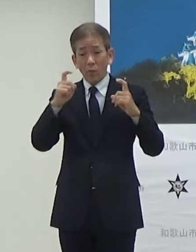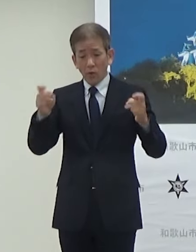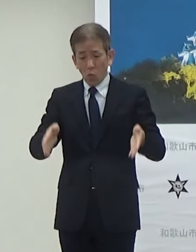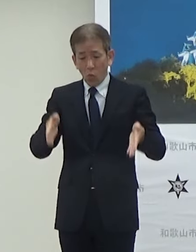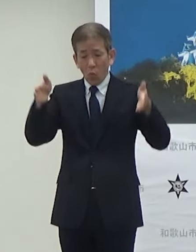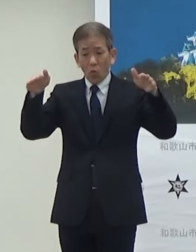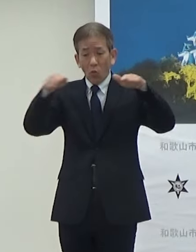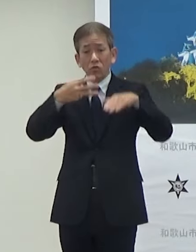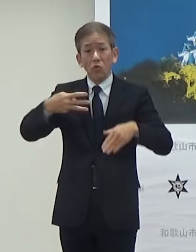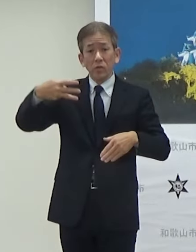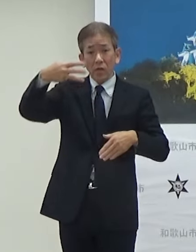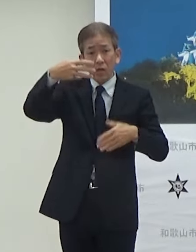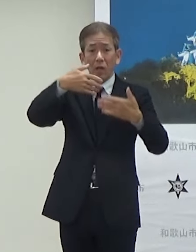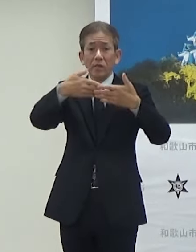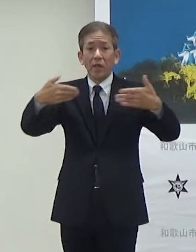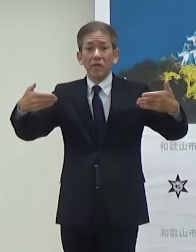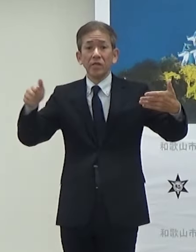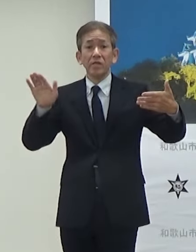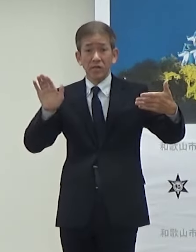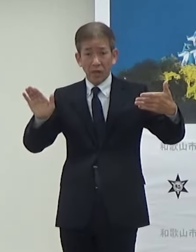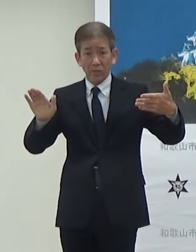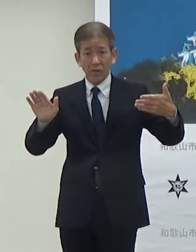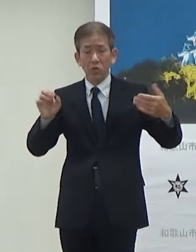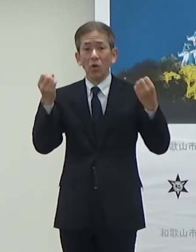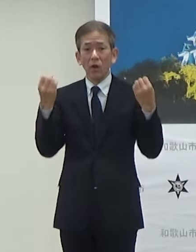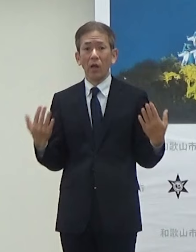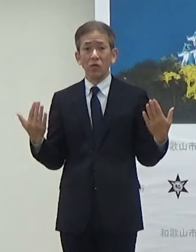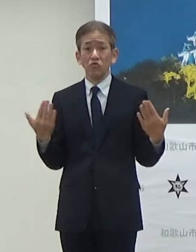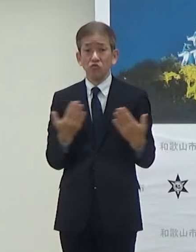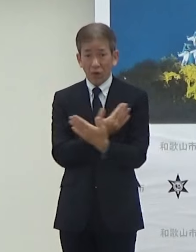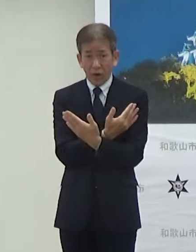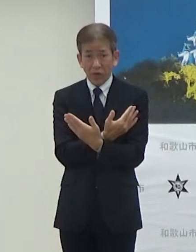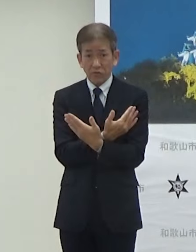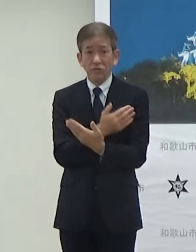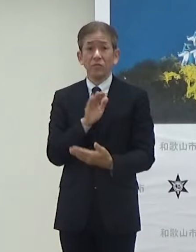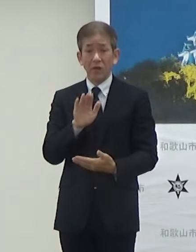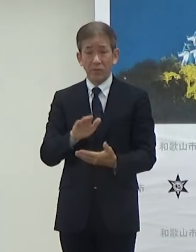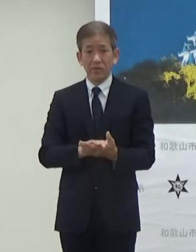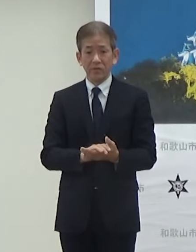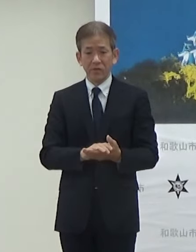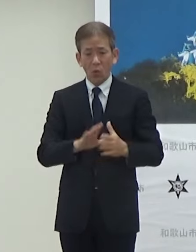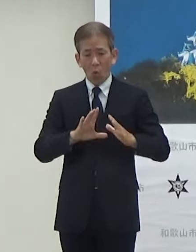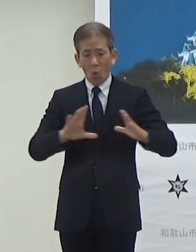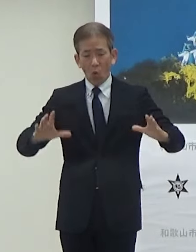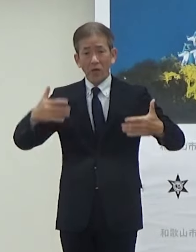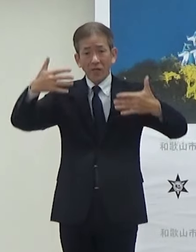設置してあるんですけどもリニューアル されます大型パネルがまずリニューアル